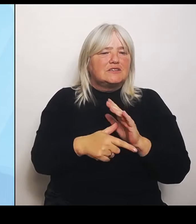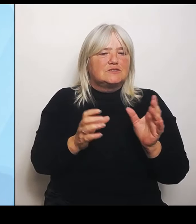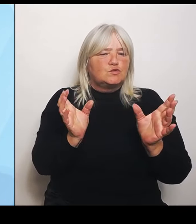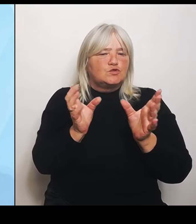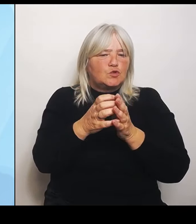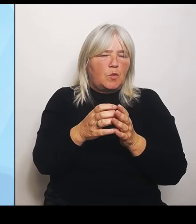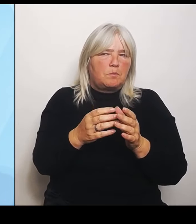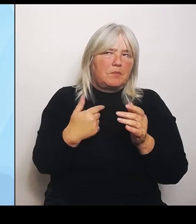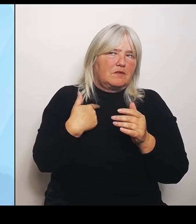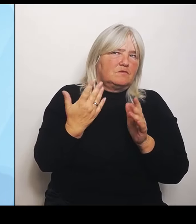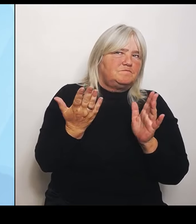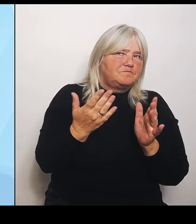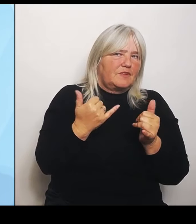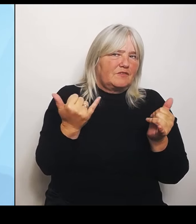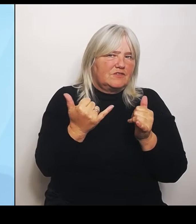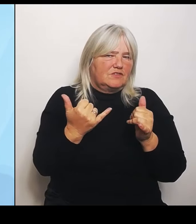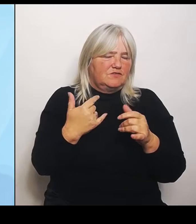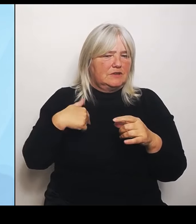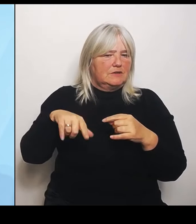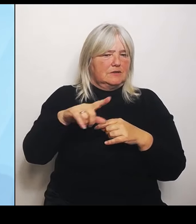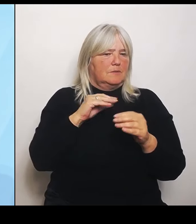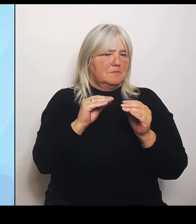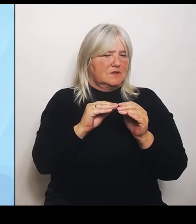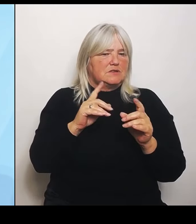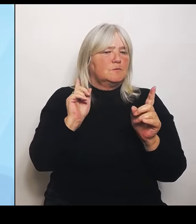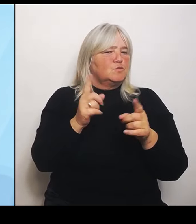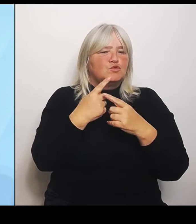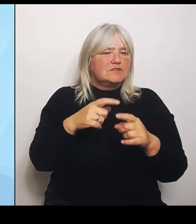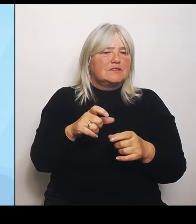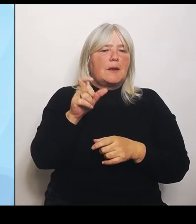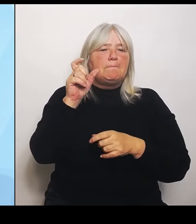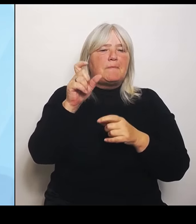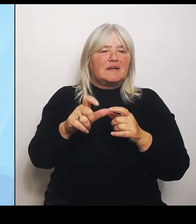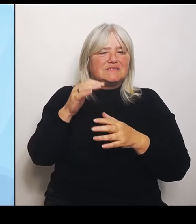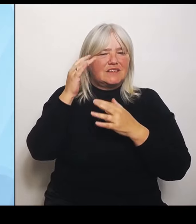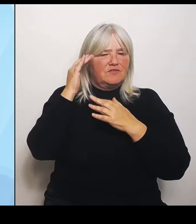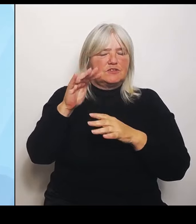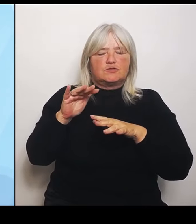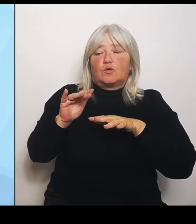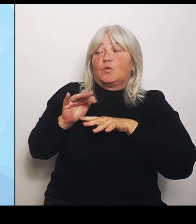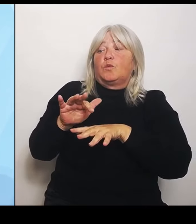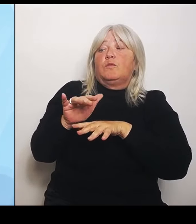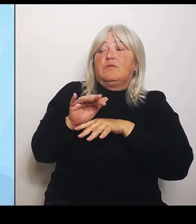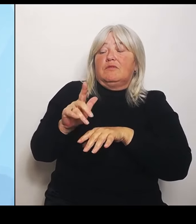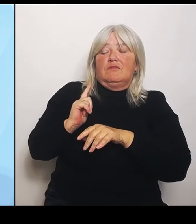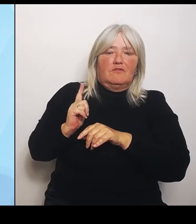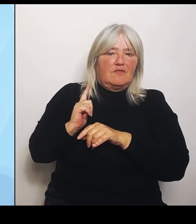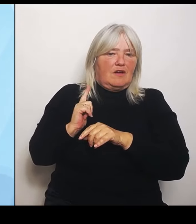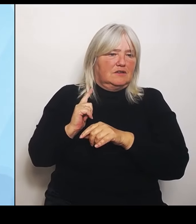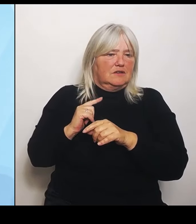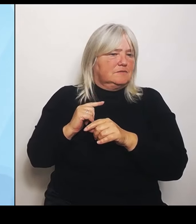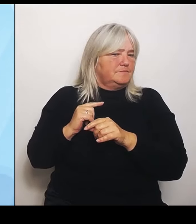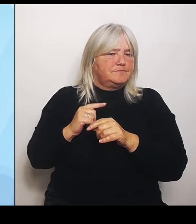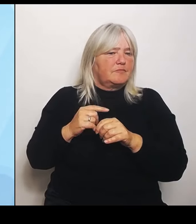Patientenversorgungsströme warten. Das hindert uns nicht daran, in anderen Bereichen tatsächlich uns schon auf den Weg zu begeben.